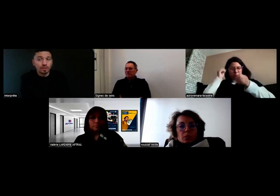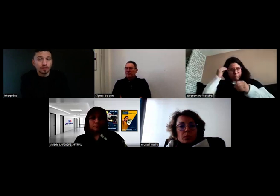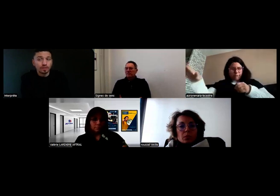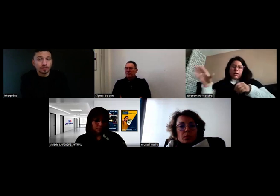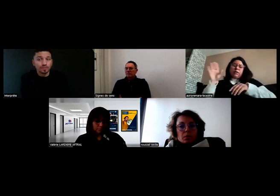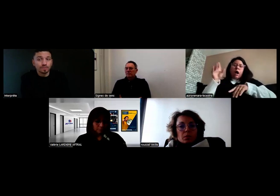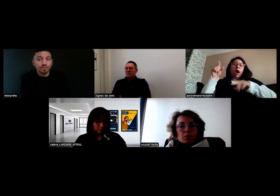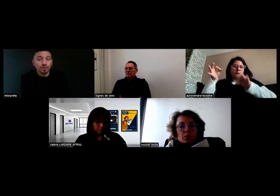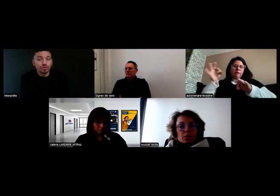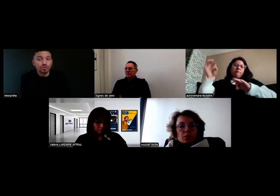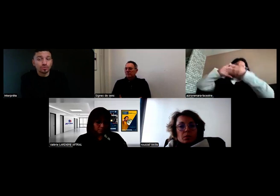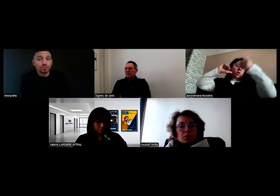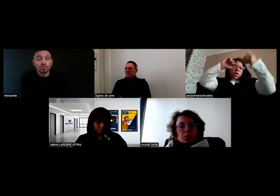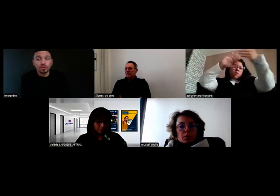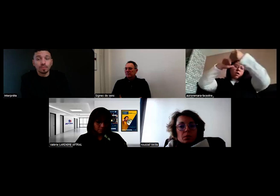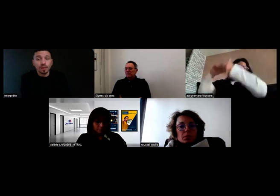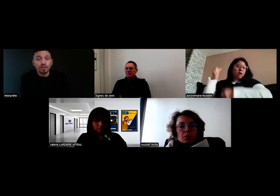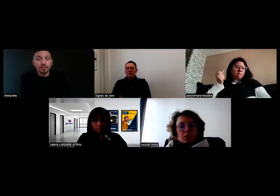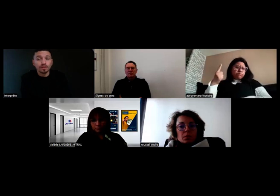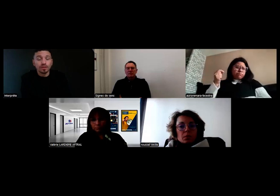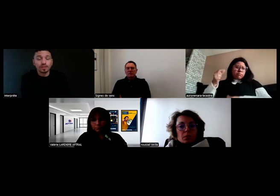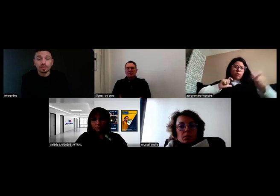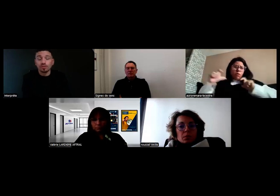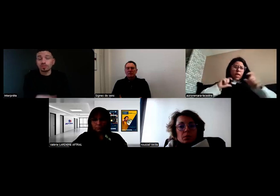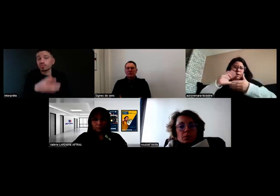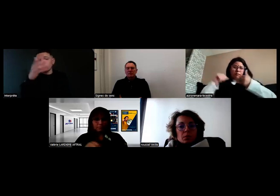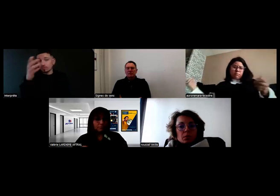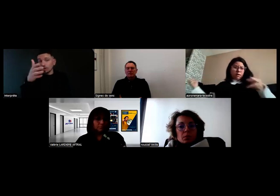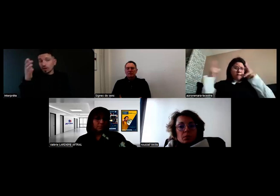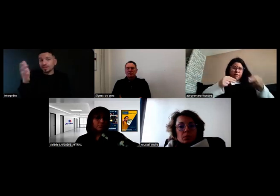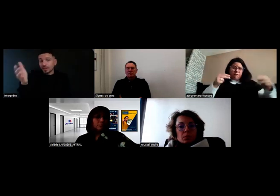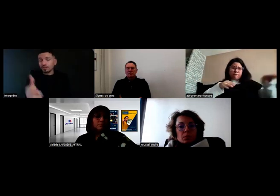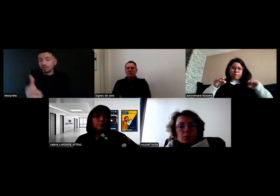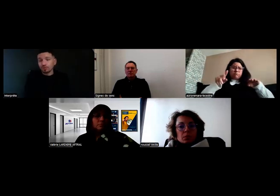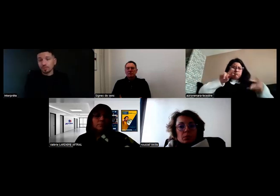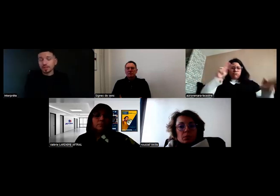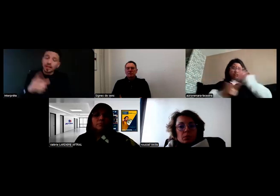puis j'appelle l'assistance interne de l'entreprise